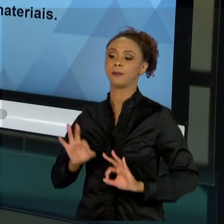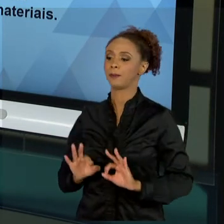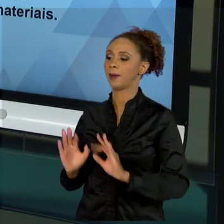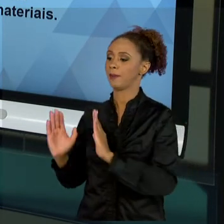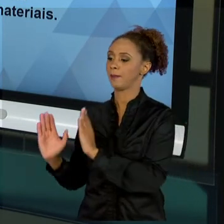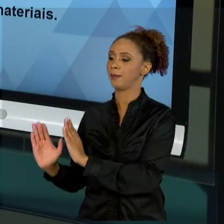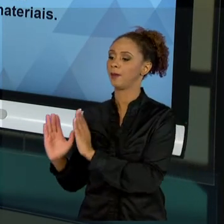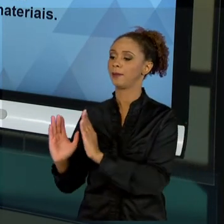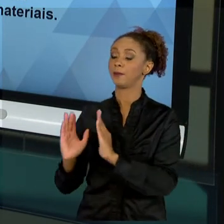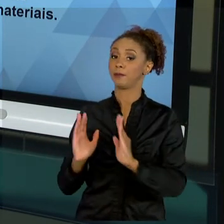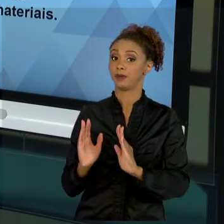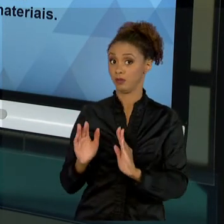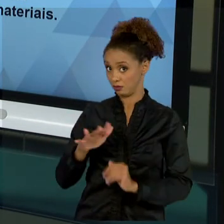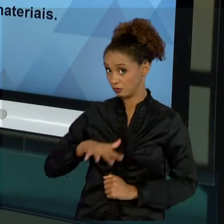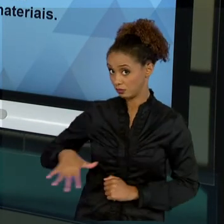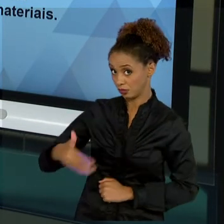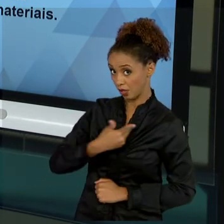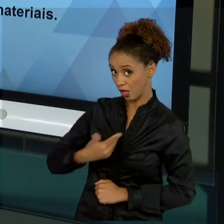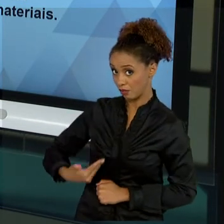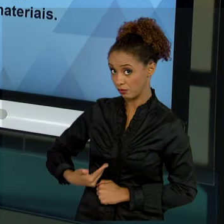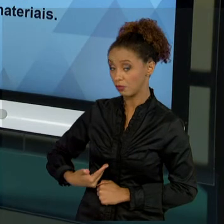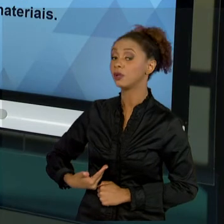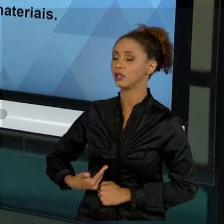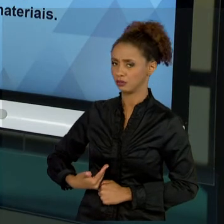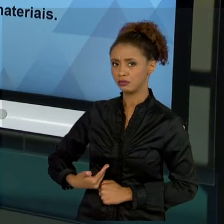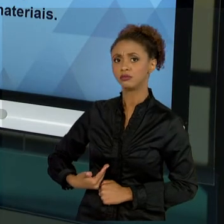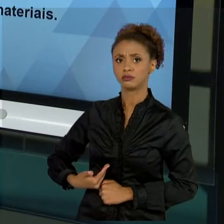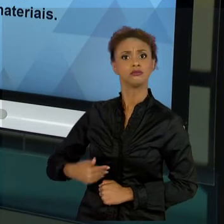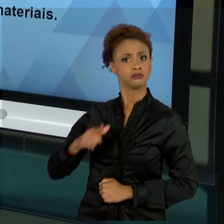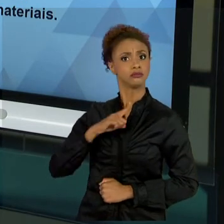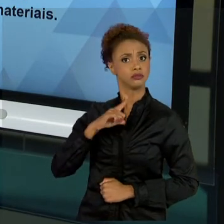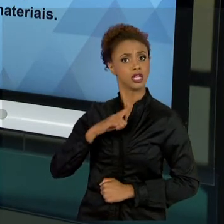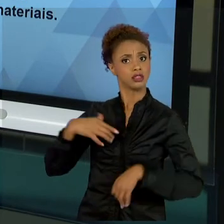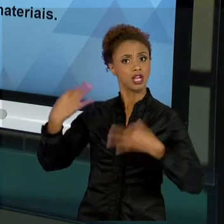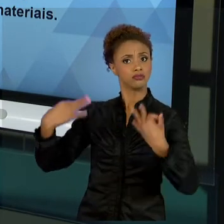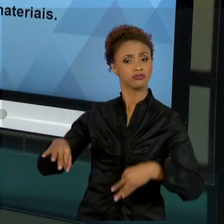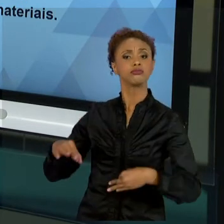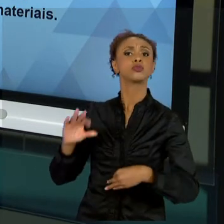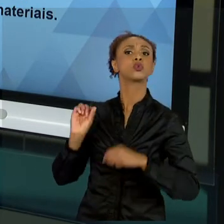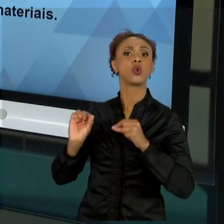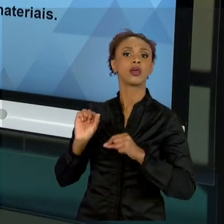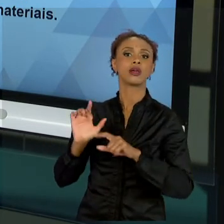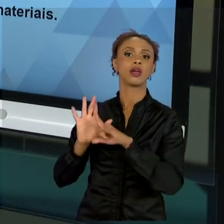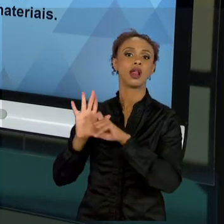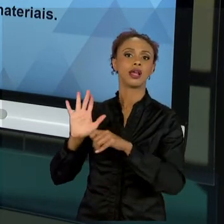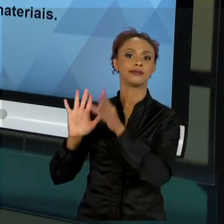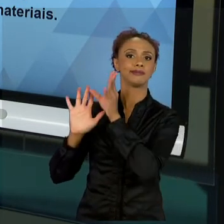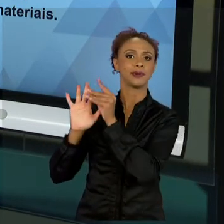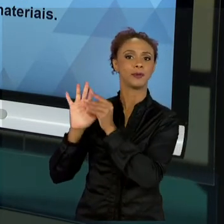PÚBLICA É CONHECIDA, ELA ESTÁ NA LEI. ENTÃO, TEMOS QUE ENTENDER COMO QUE FUNCIONA A ESTRUTURA